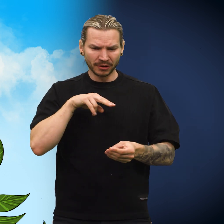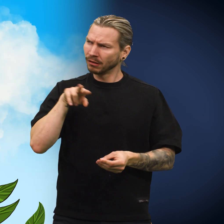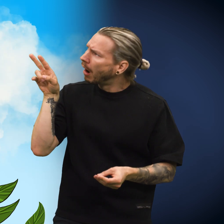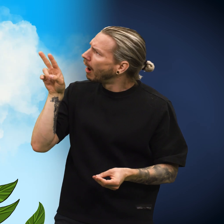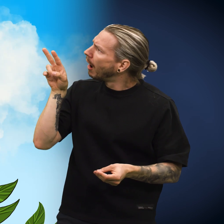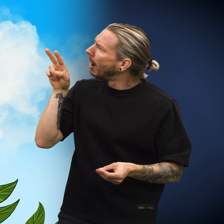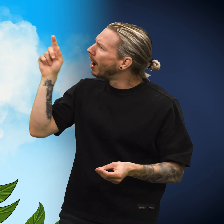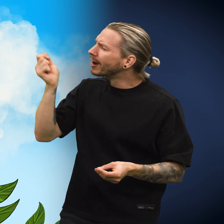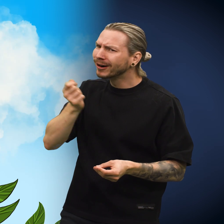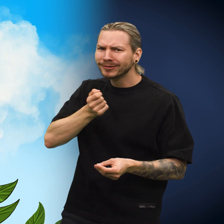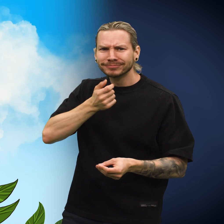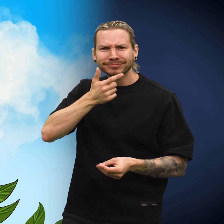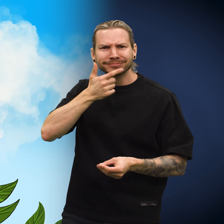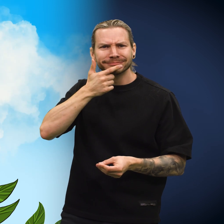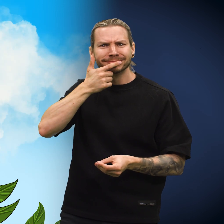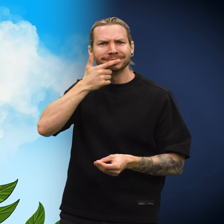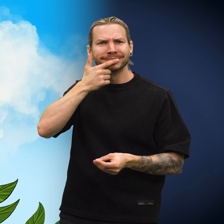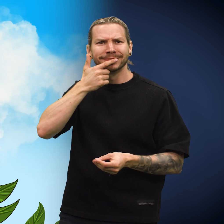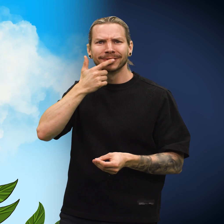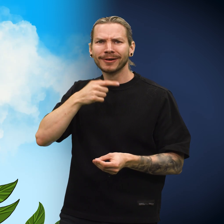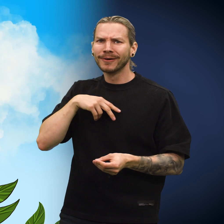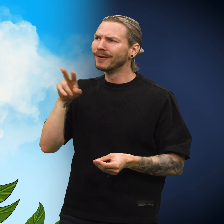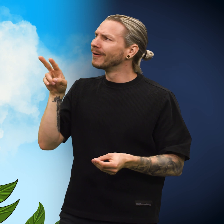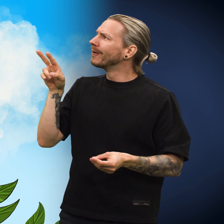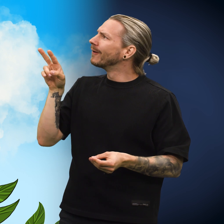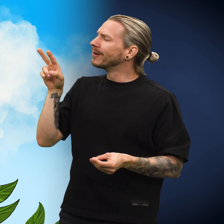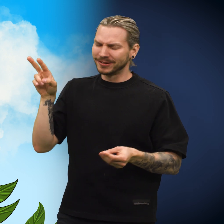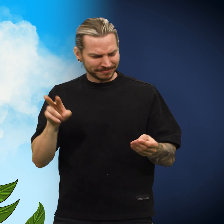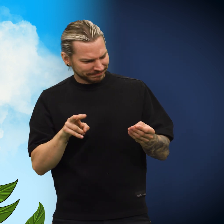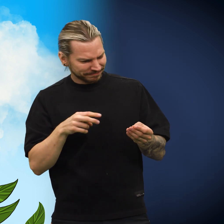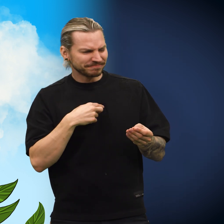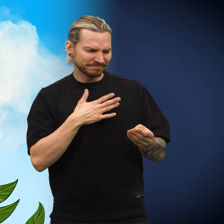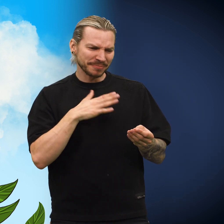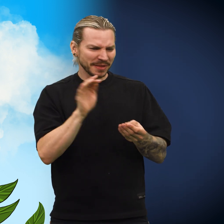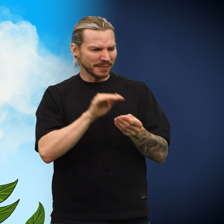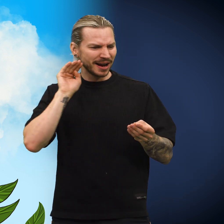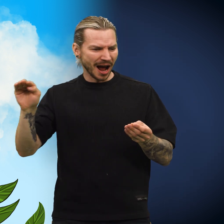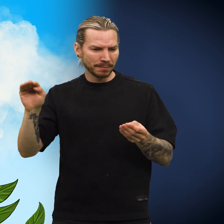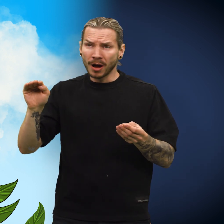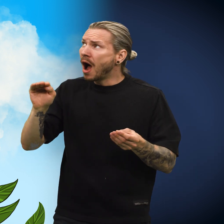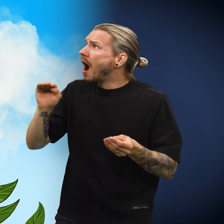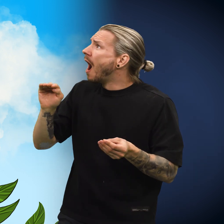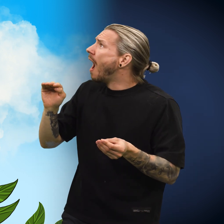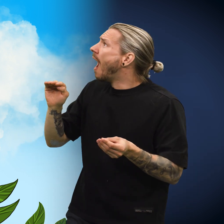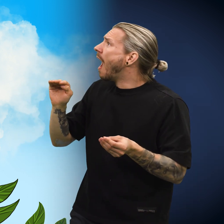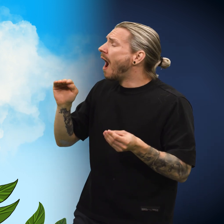Skillingen kunne ikke tro det, den reisende smilte varmt. «Jeg tar denne med meg hjem», sa han.